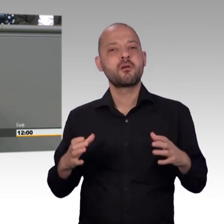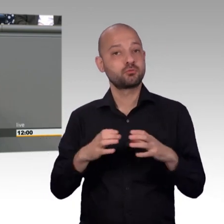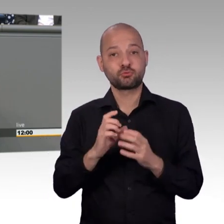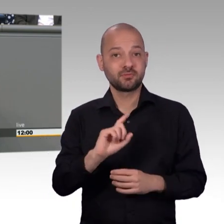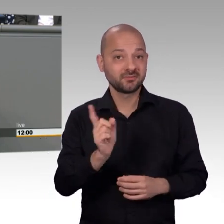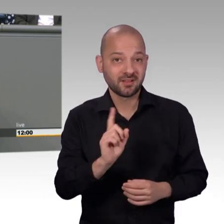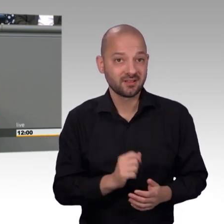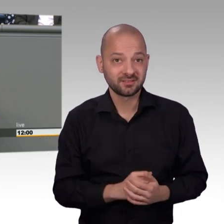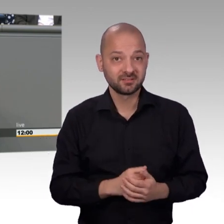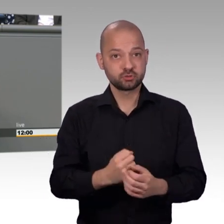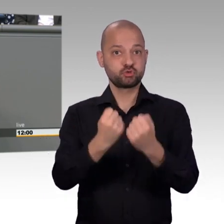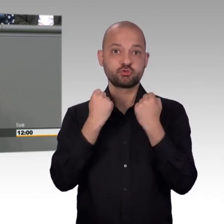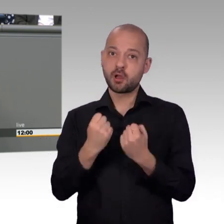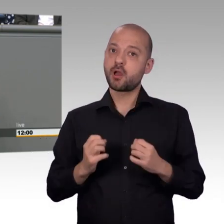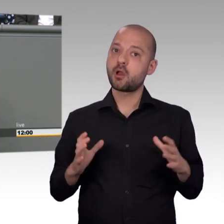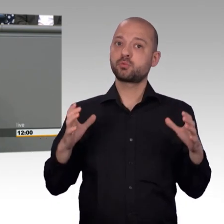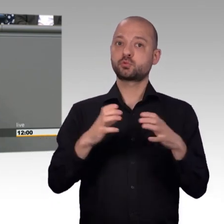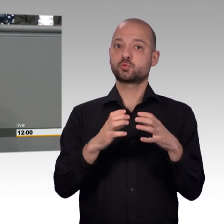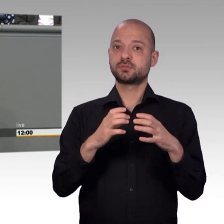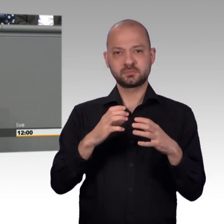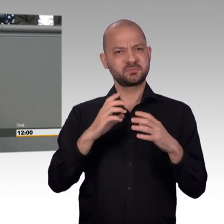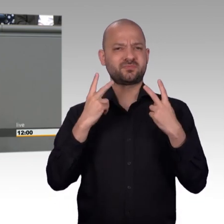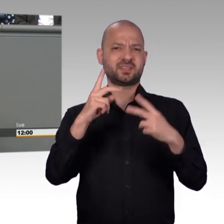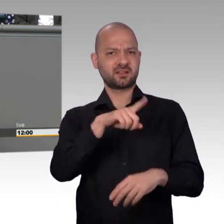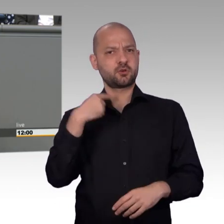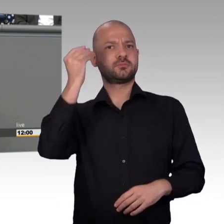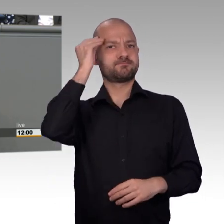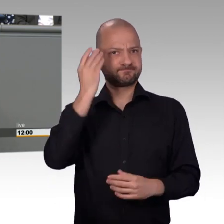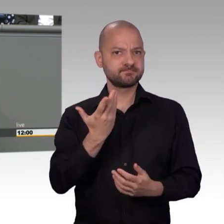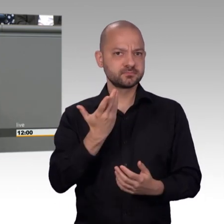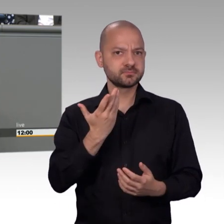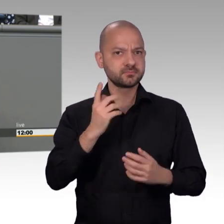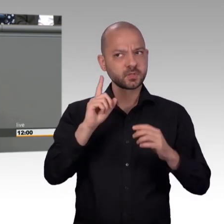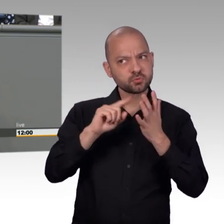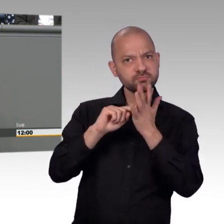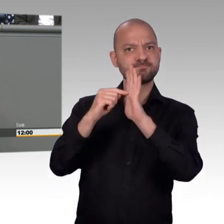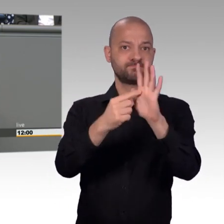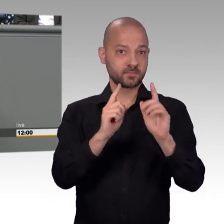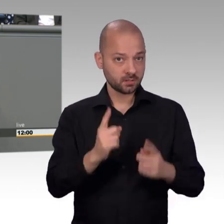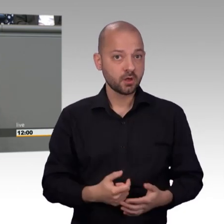Das war der Titel eines Artikels in der Zeit von Christoph Herwartz, das 2016